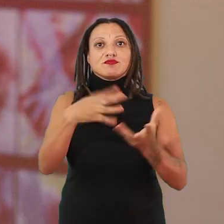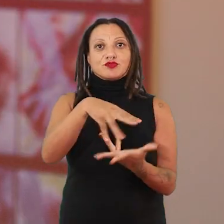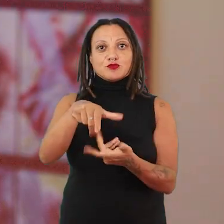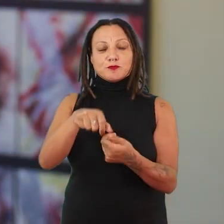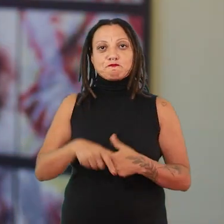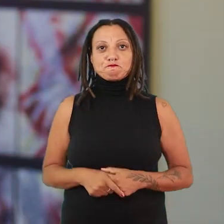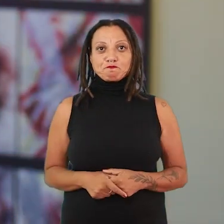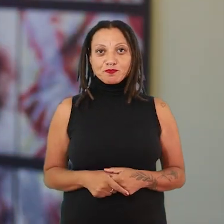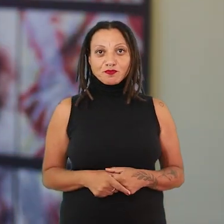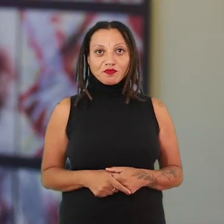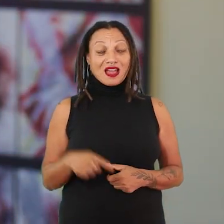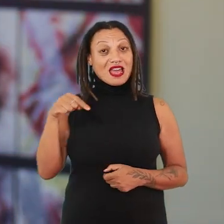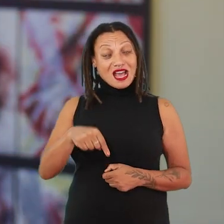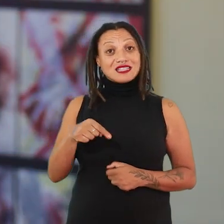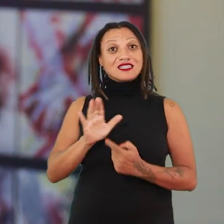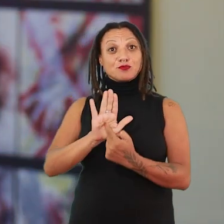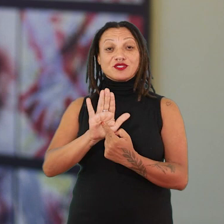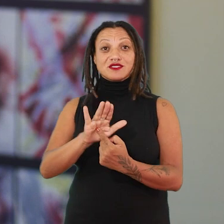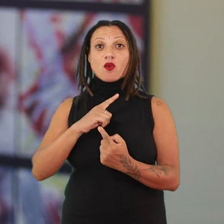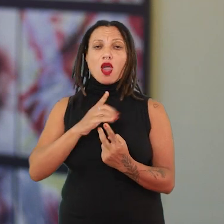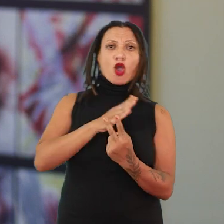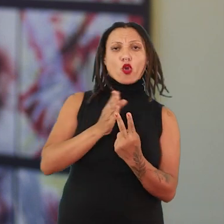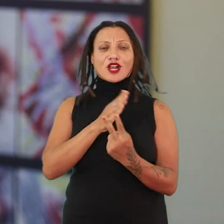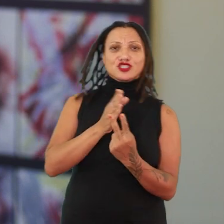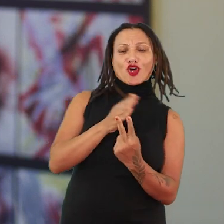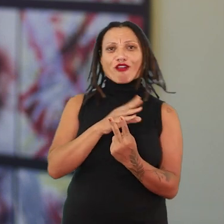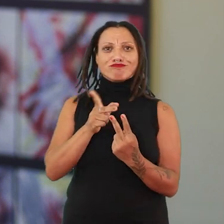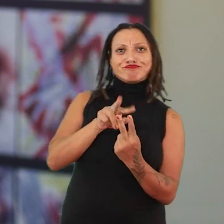É uma exposição contraditória, ela tem várias camadas